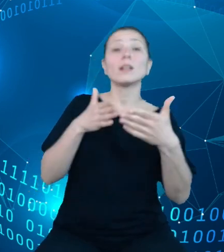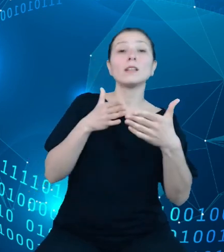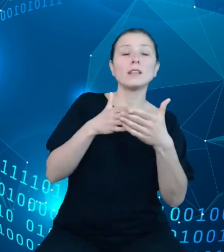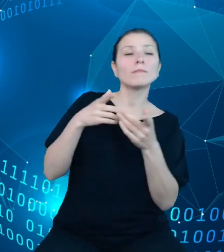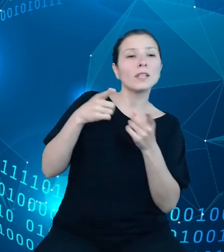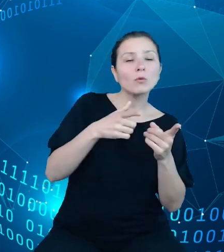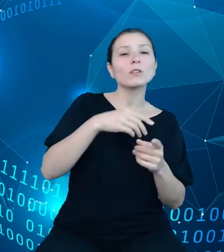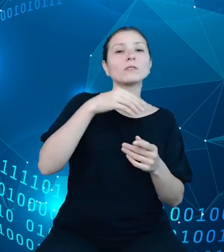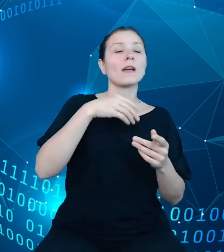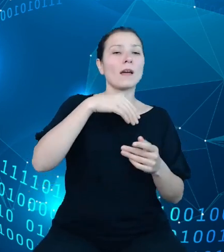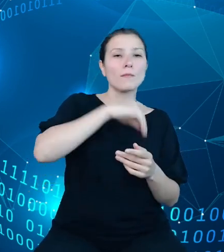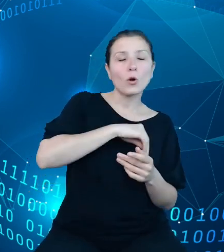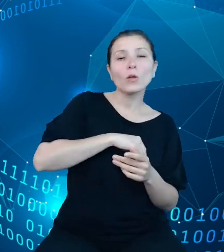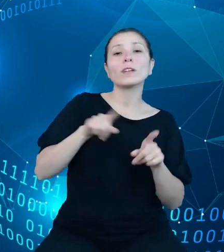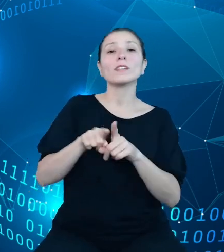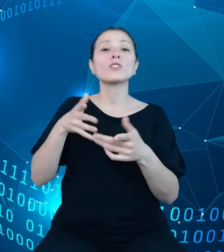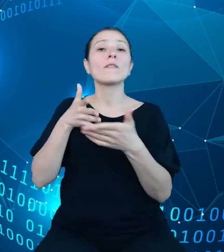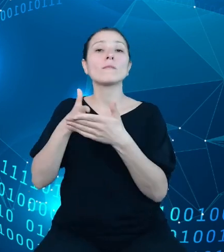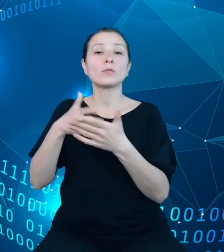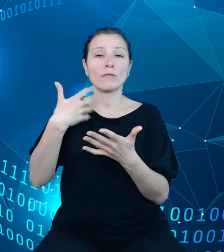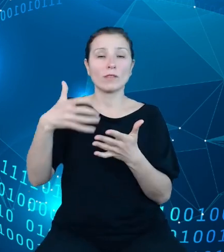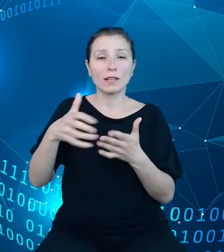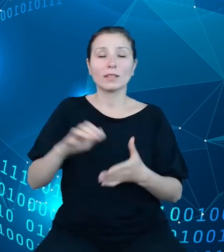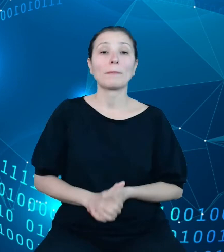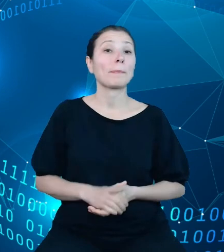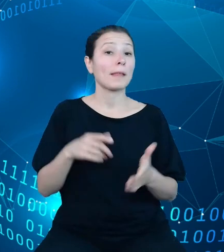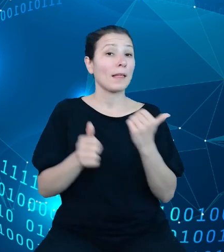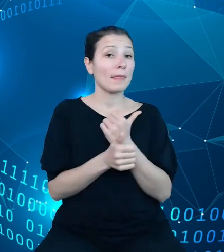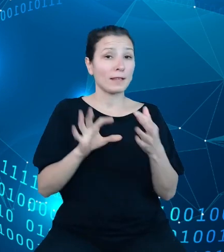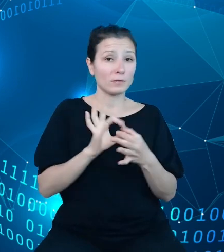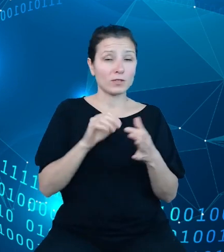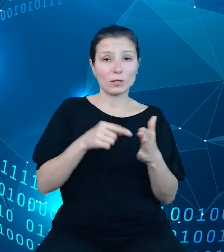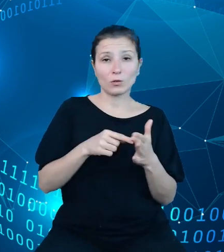budżetowej, dane w tym zakresie będą dostępne również w szczegółowości